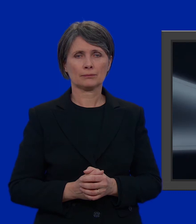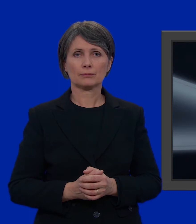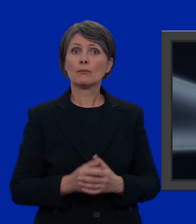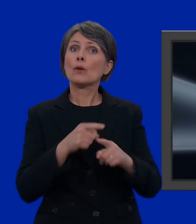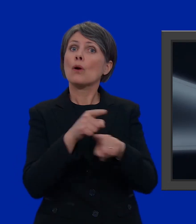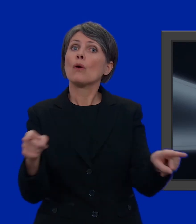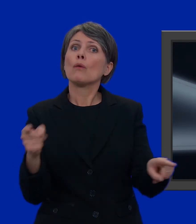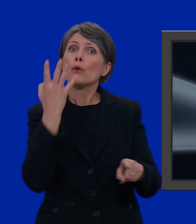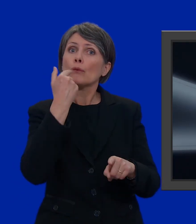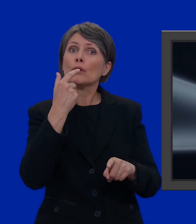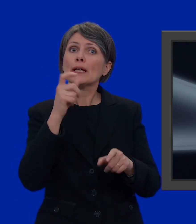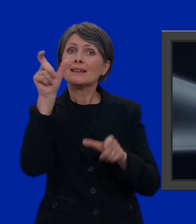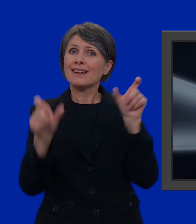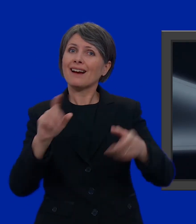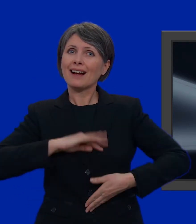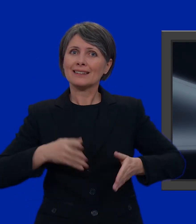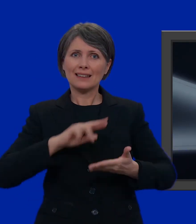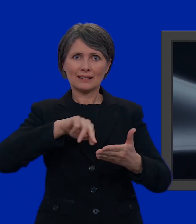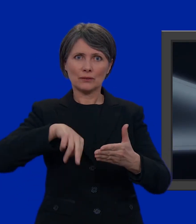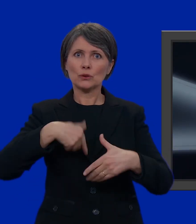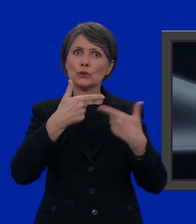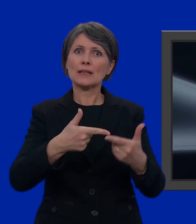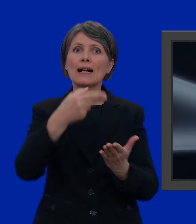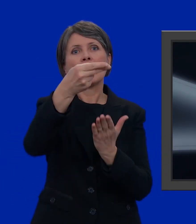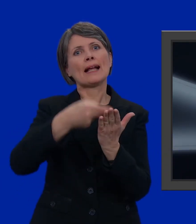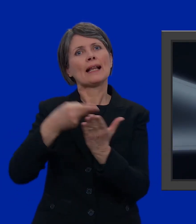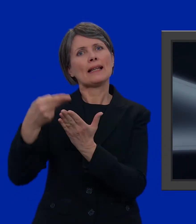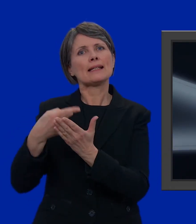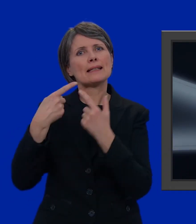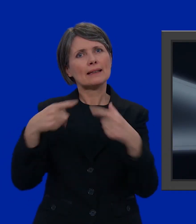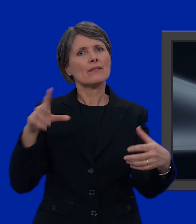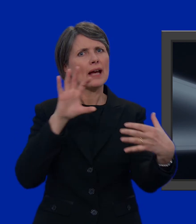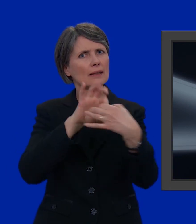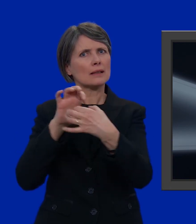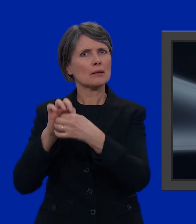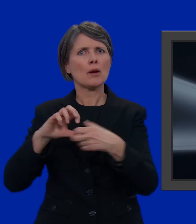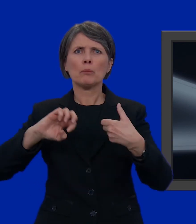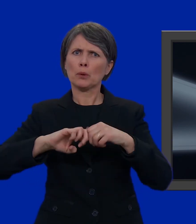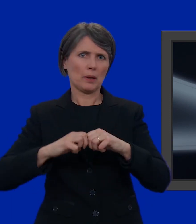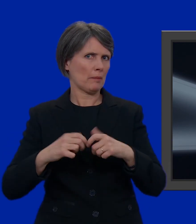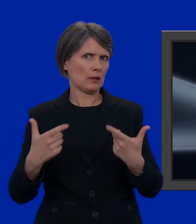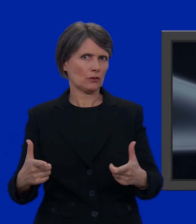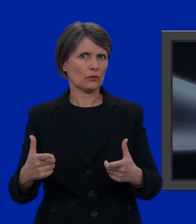Volete votare candidati di liste diversa? Non c'è nessun problema è più semplice di quanto pensiate.